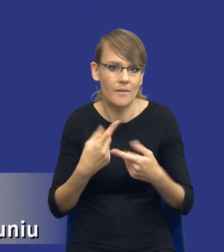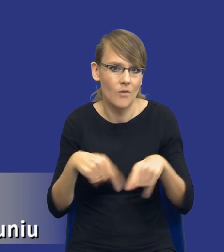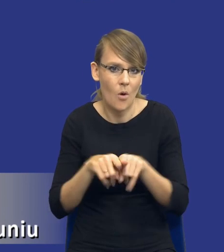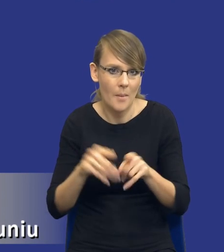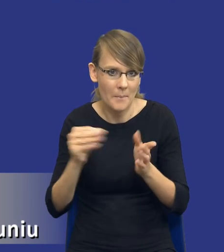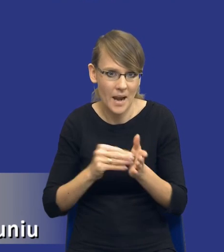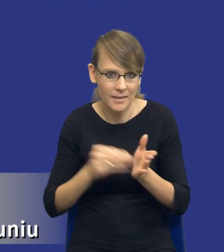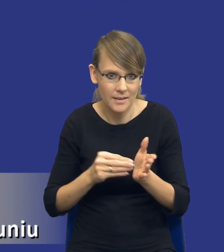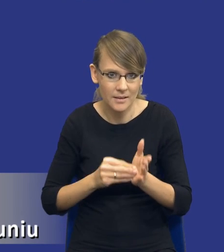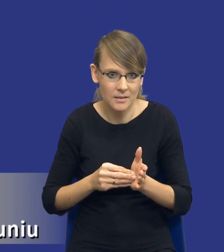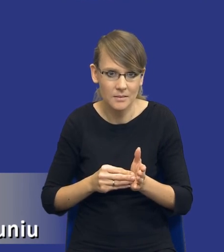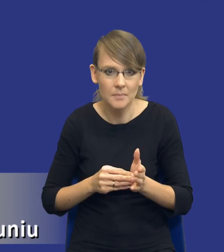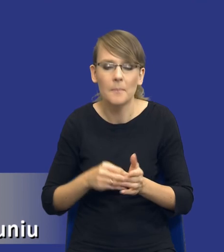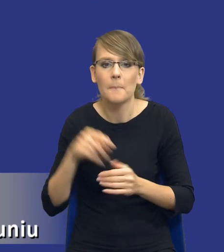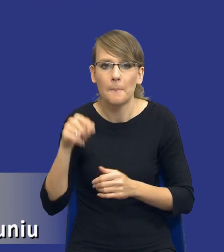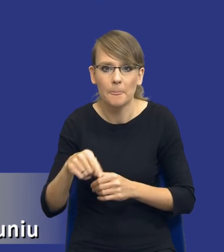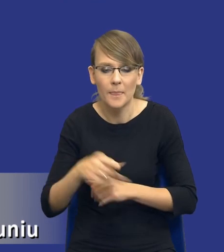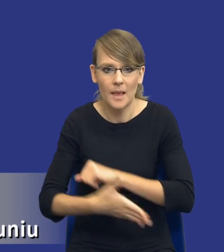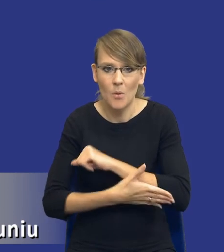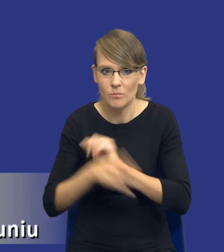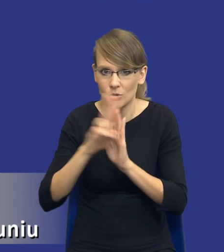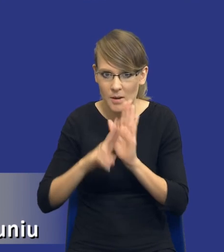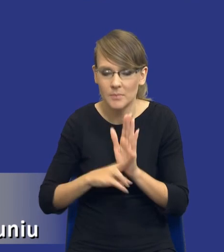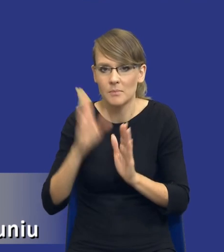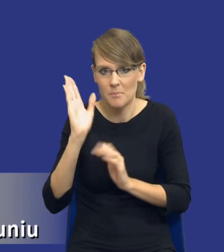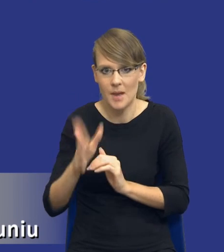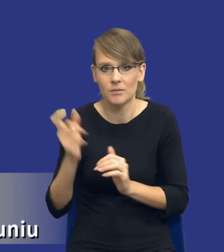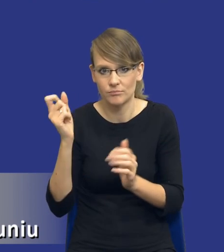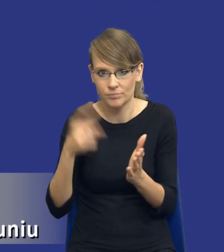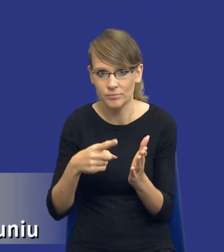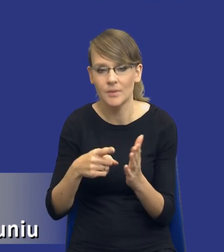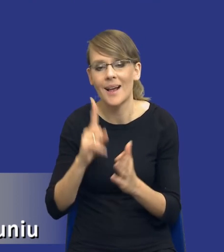które będą na gruncie tego przepisu się pojawiały. Przy czym w mojej ocenie